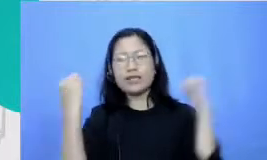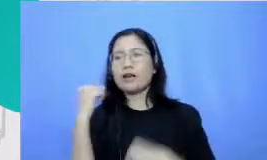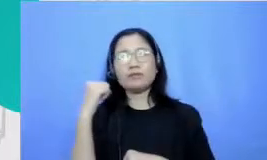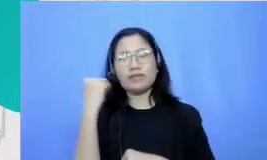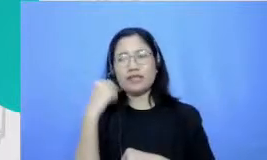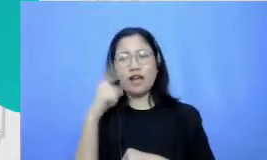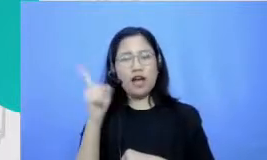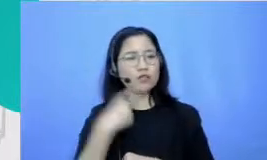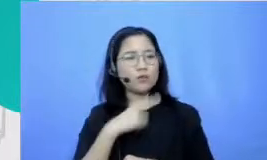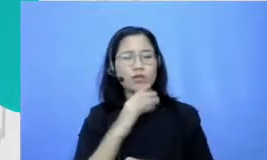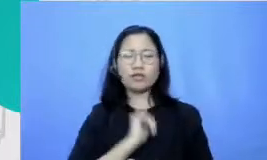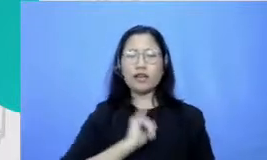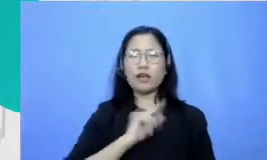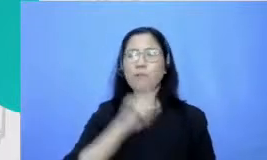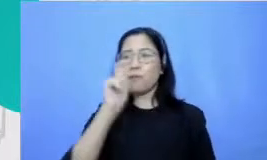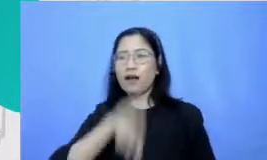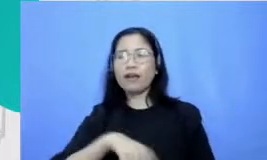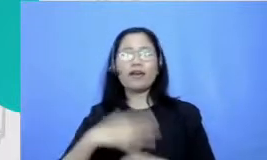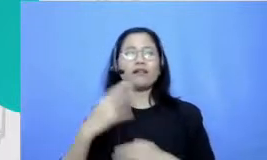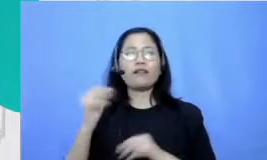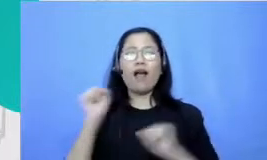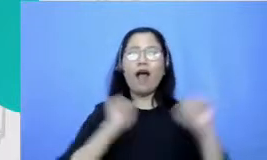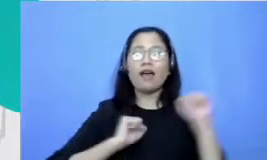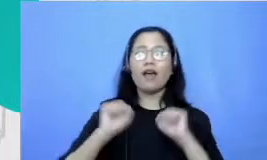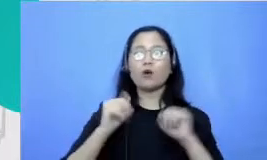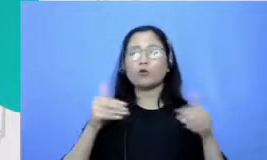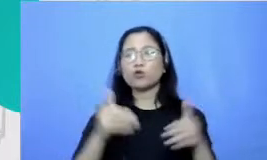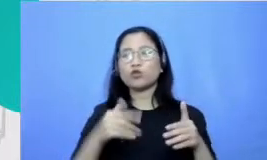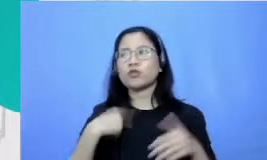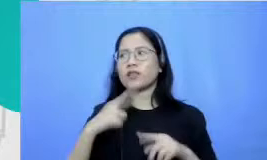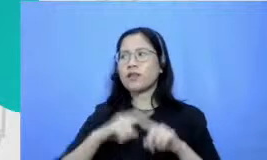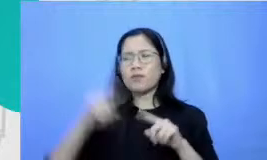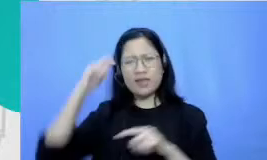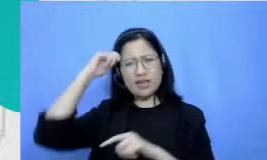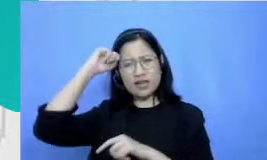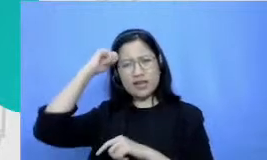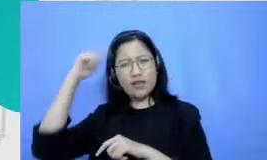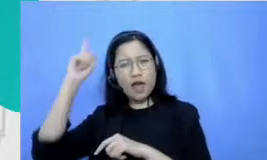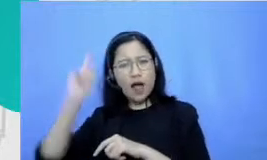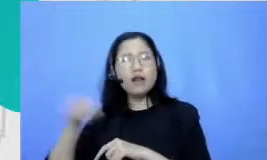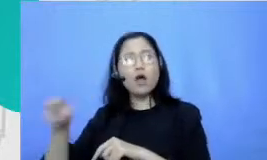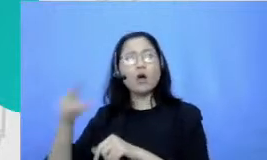pakai gaya-gaya tertentu gitu ya tapi aku ini tuh sampai bela-belain guru senang berolahraga